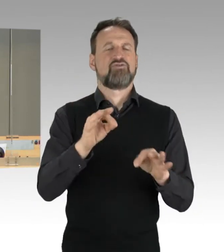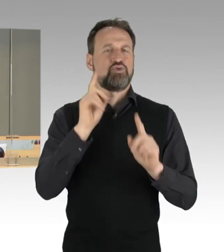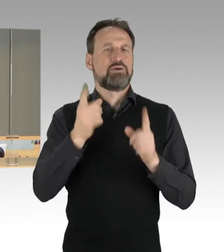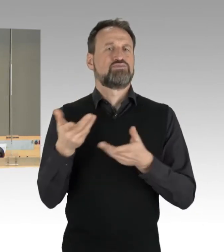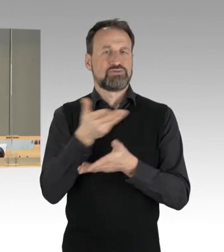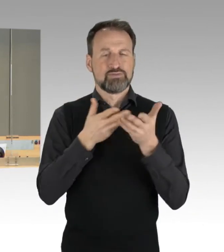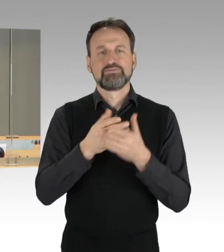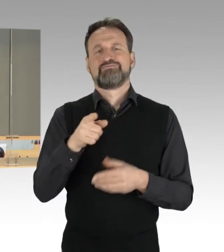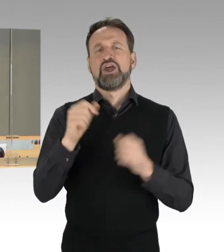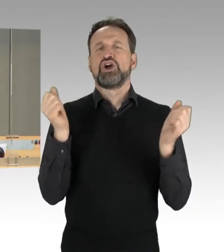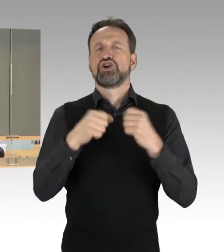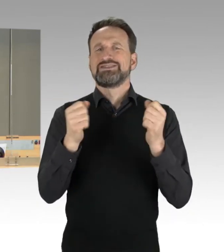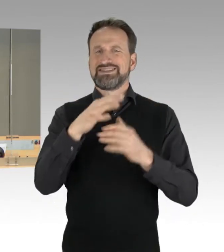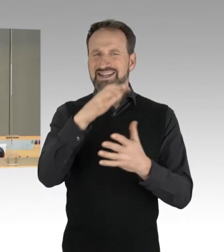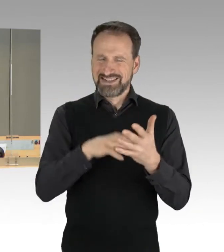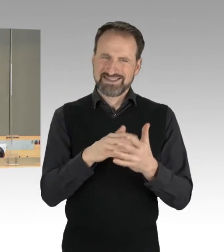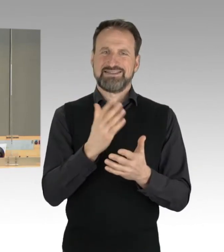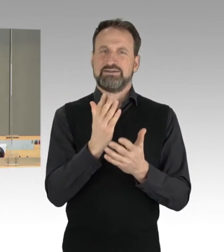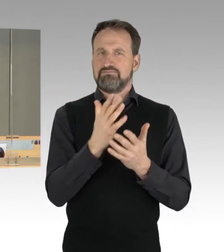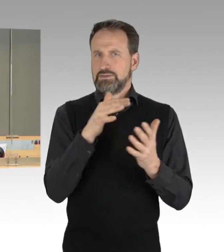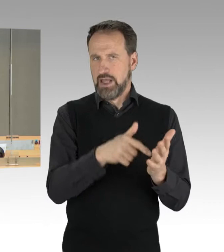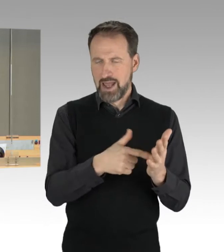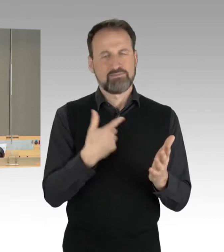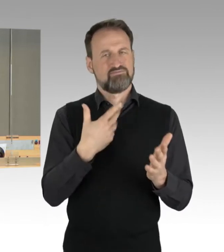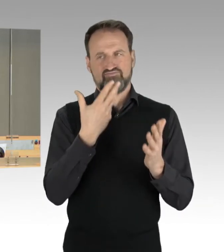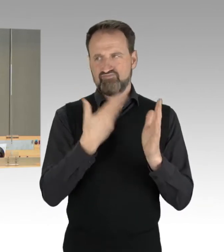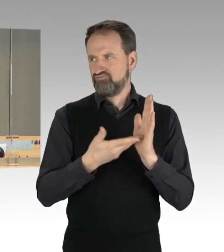darf ich ebenfalls hinweisen und stelle fest, dass dazu kein Widerspruch erfolgt.